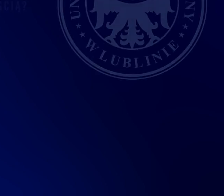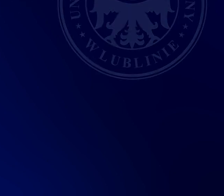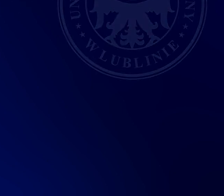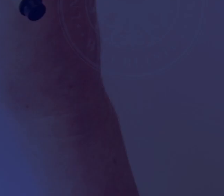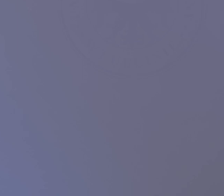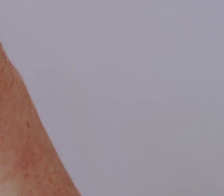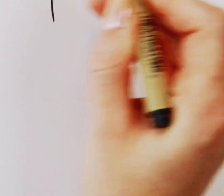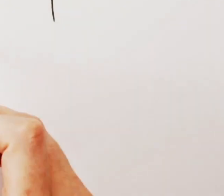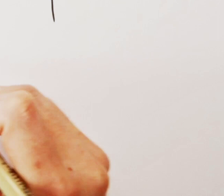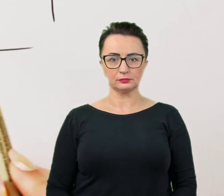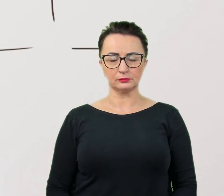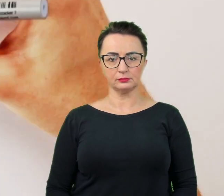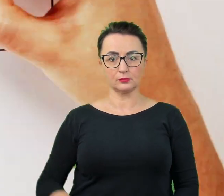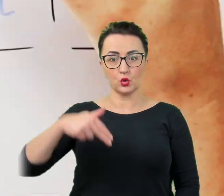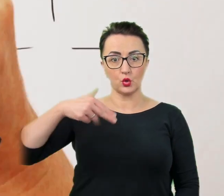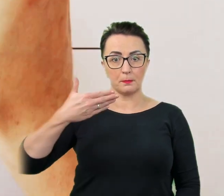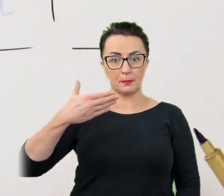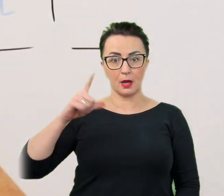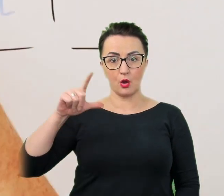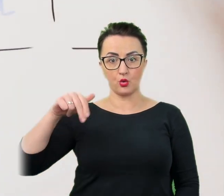UMLub zmienia się dla osób z niepełnosprawnościami.